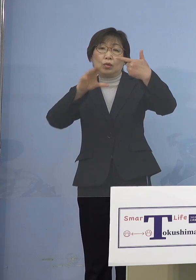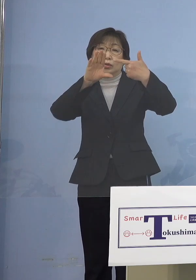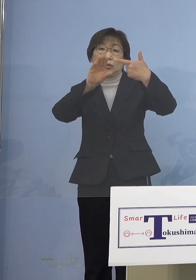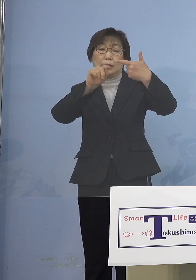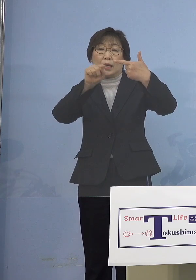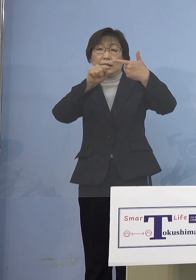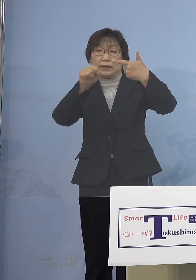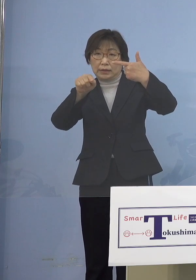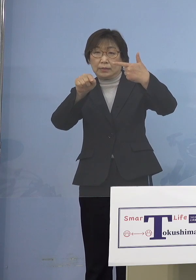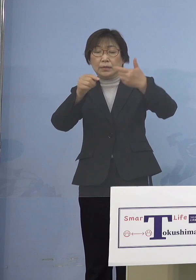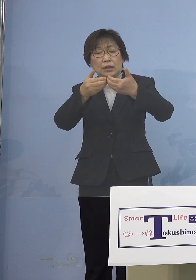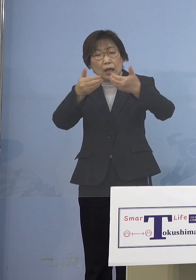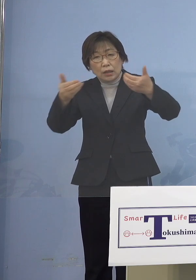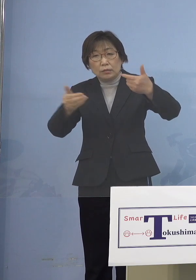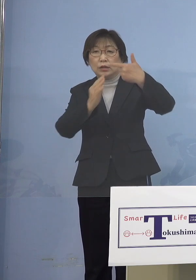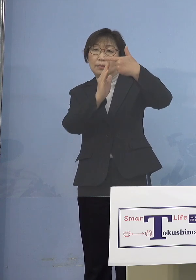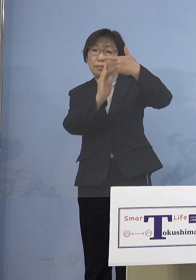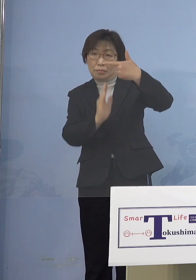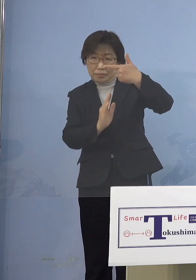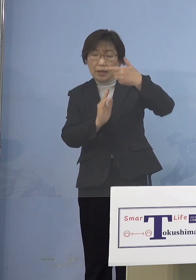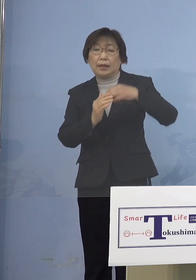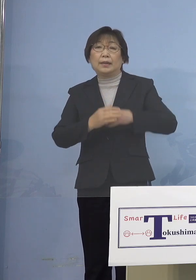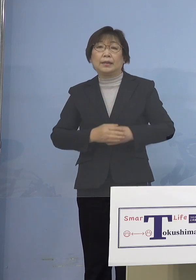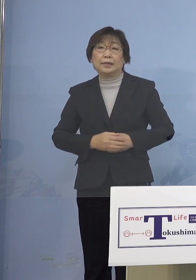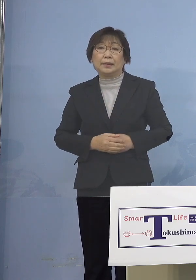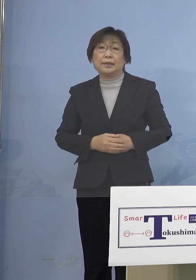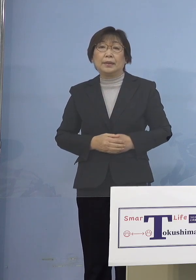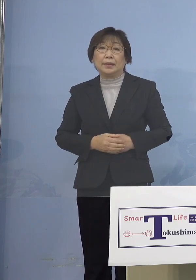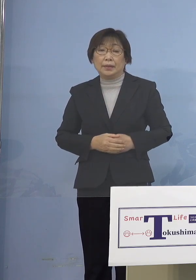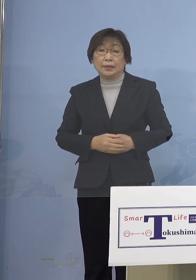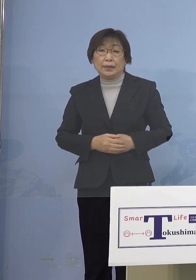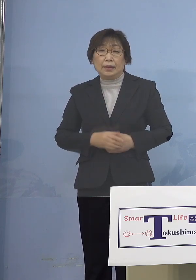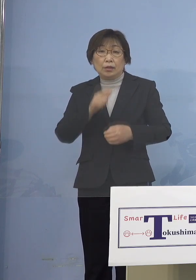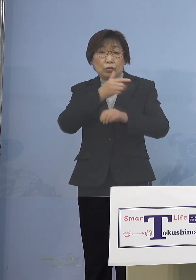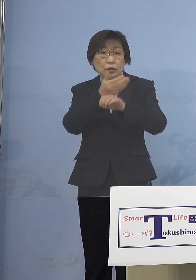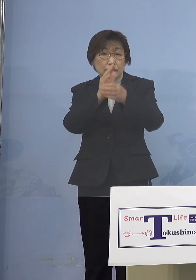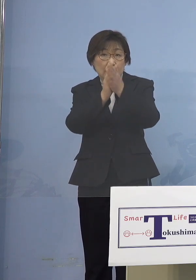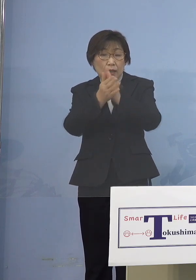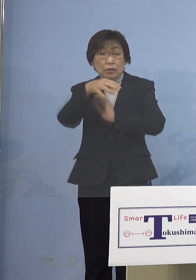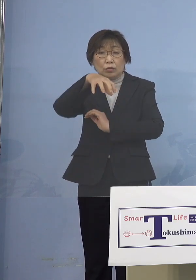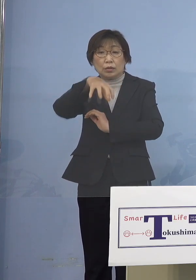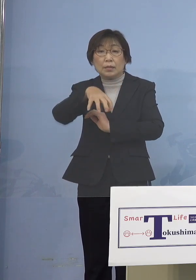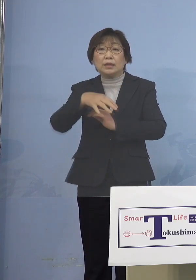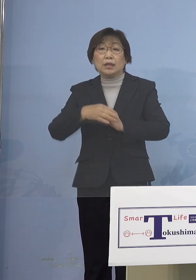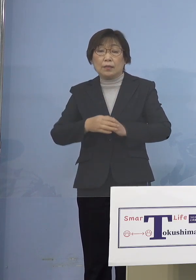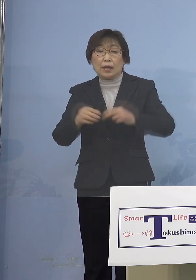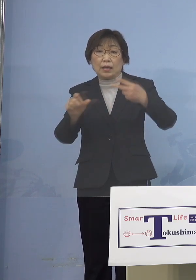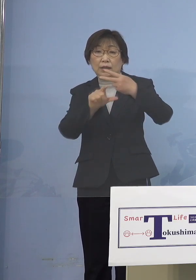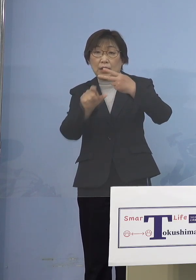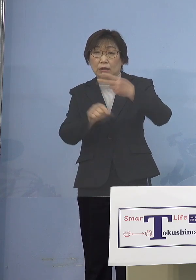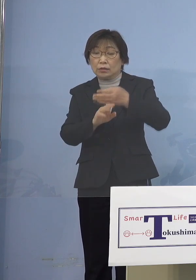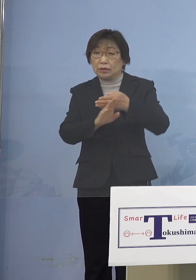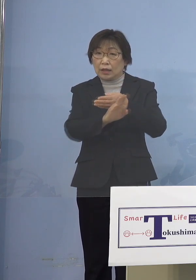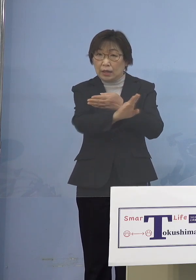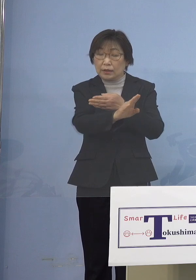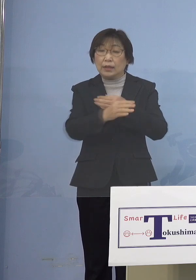下回ったこととなります そして本県におきましては 2月に入ってから確認された